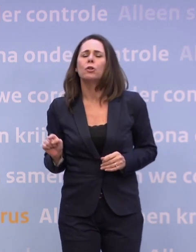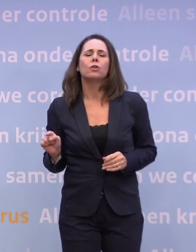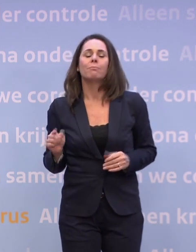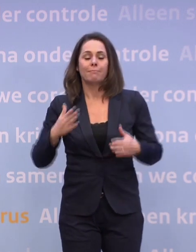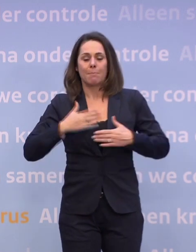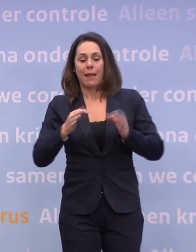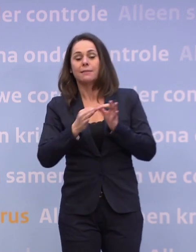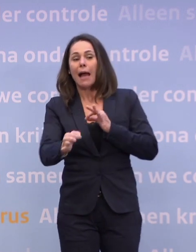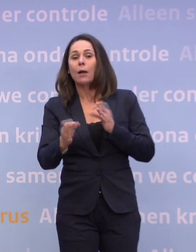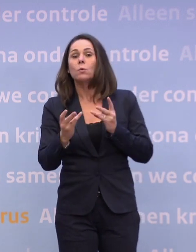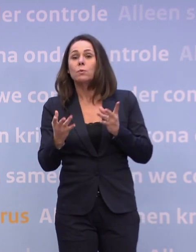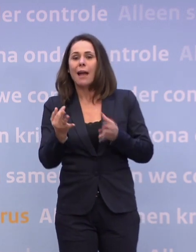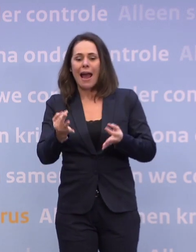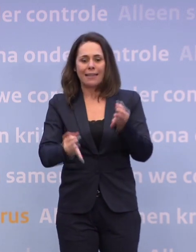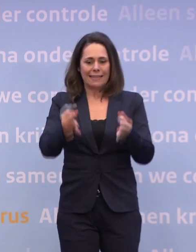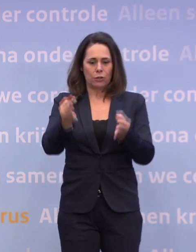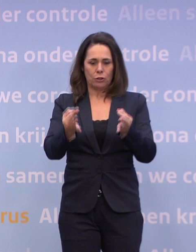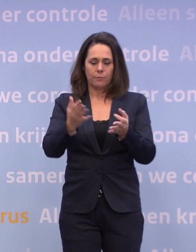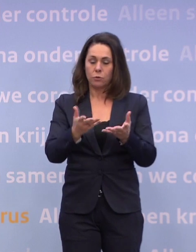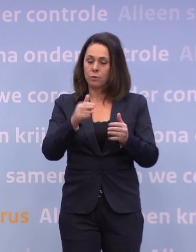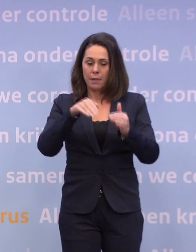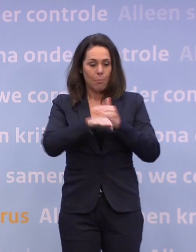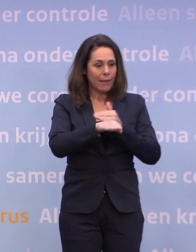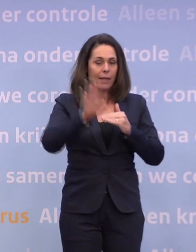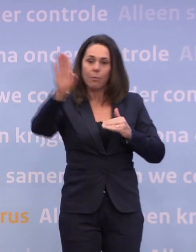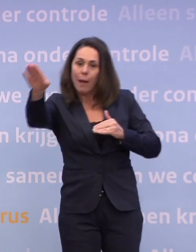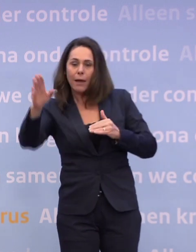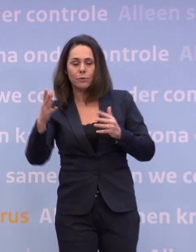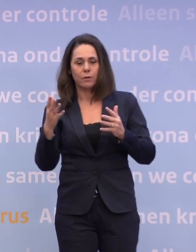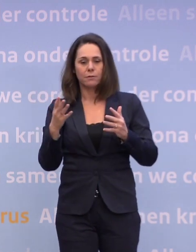En uiteindelijk is het zo: als we binnen, buiten... ...met of niet in blijde verwachting van dat vaccin zorgen...